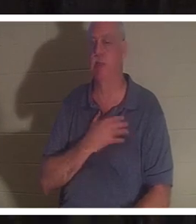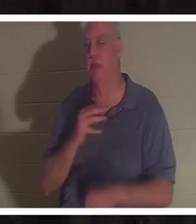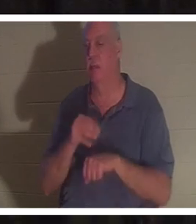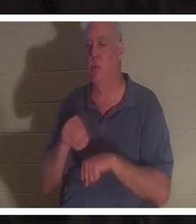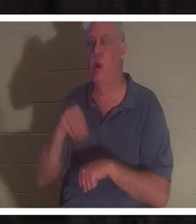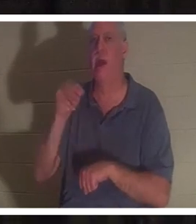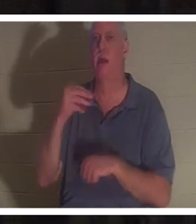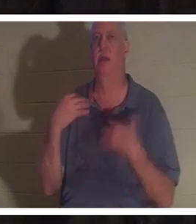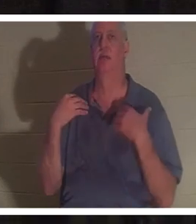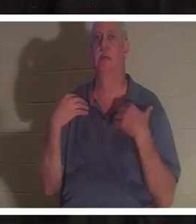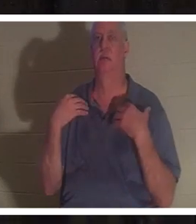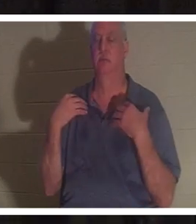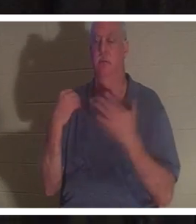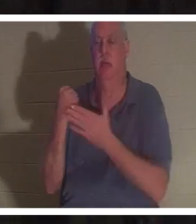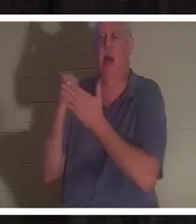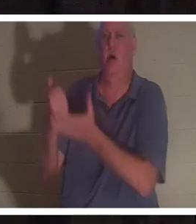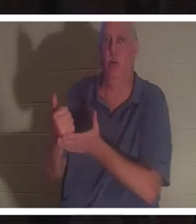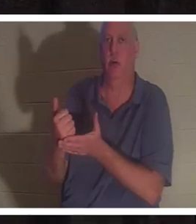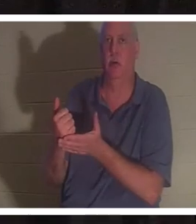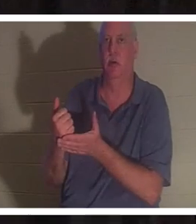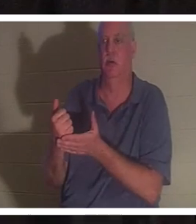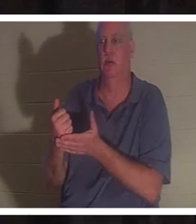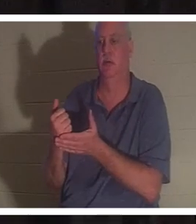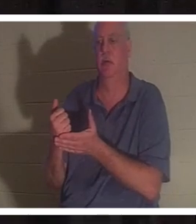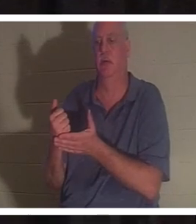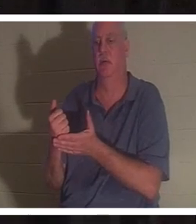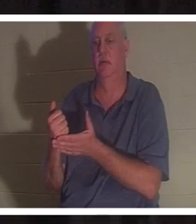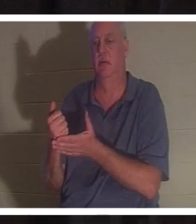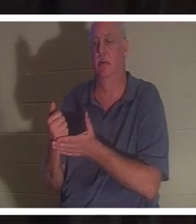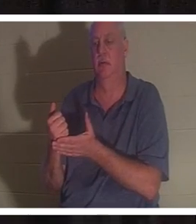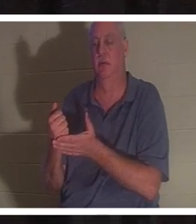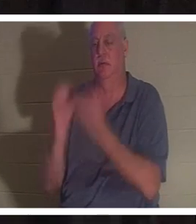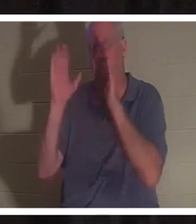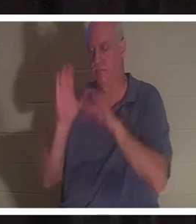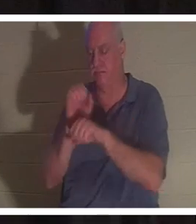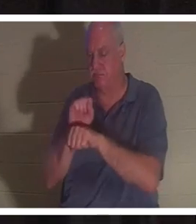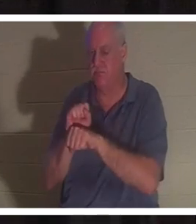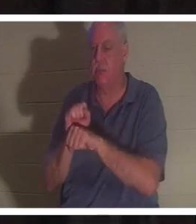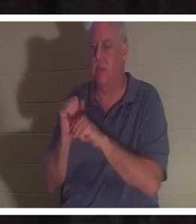命を与え、人生を回復させました。しかし、神の恵みがあれば、私は